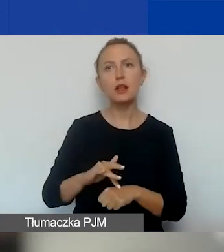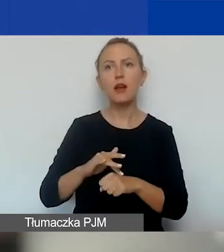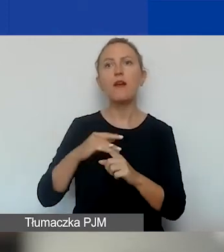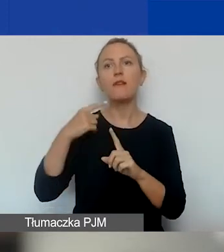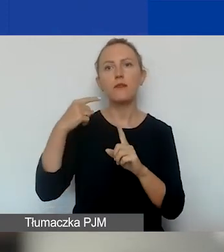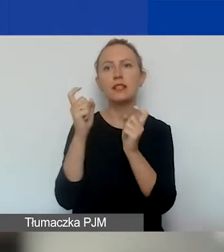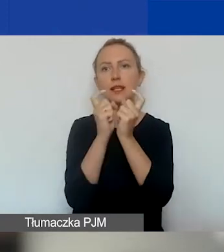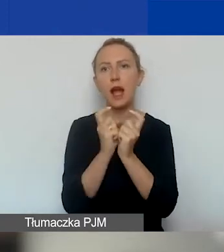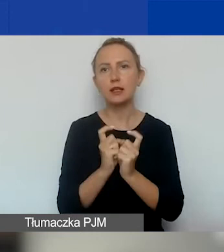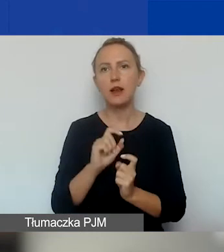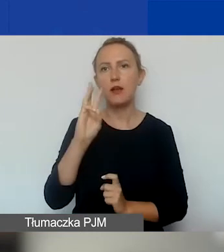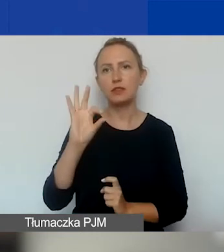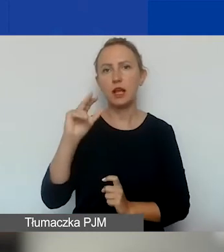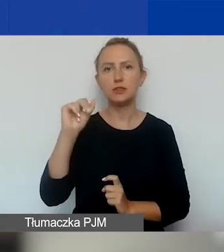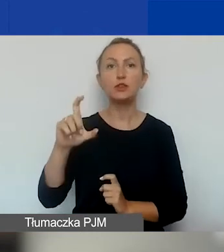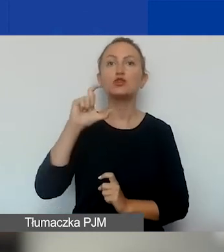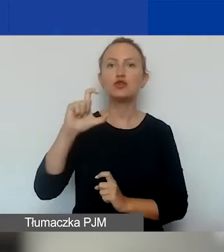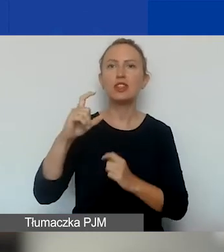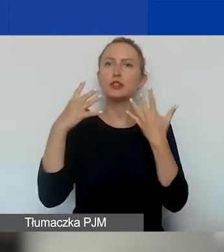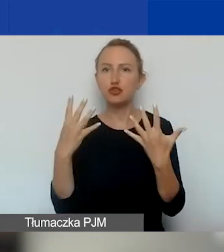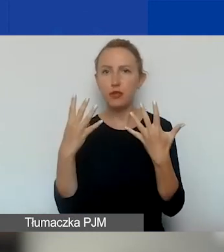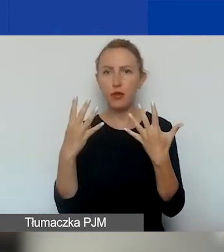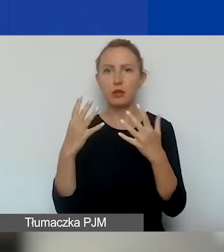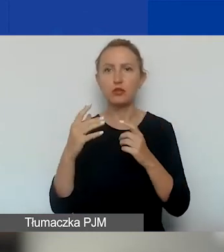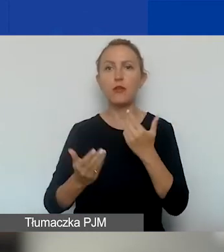To będzie punkt C9 we wniosku. O tym będzie mówiła Ewelina.